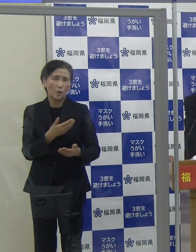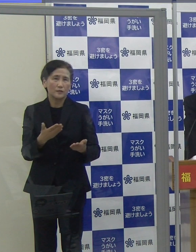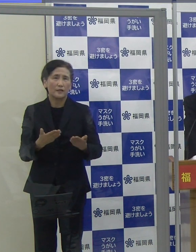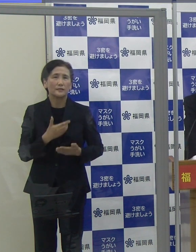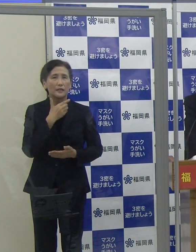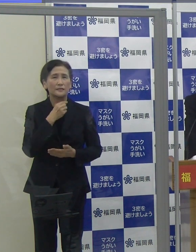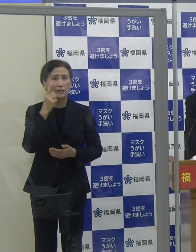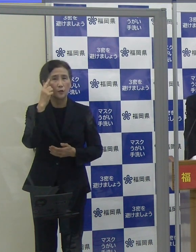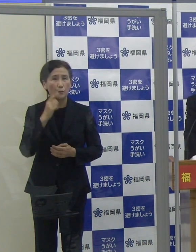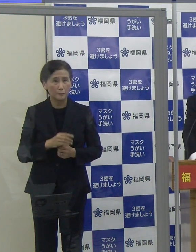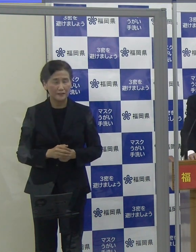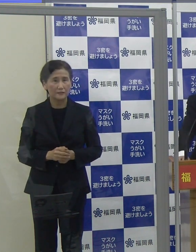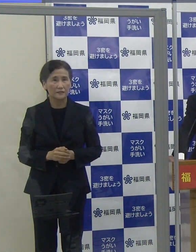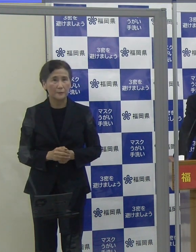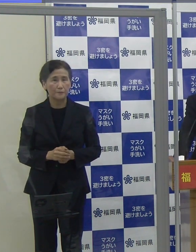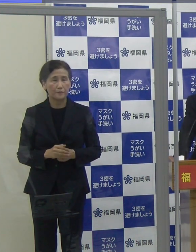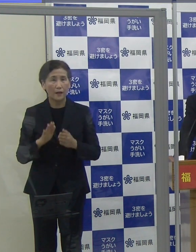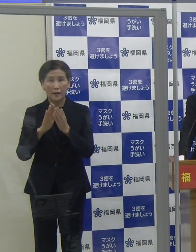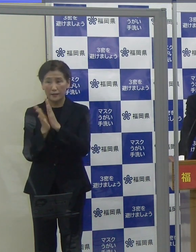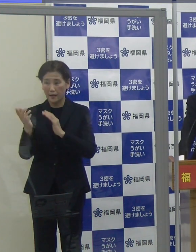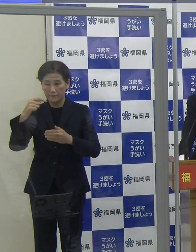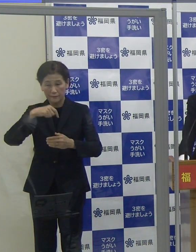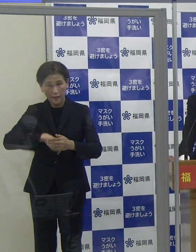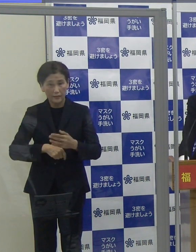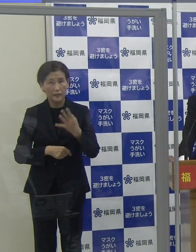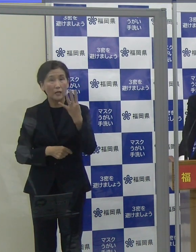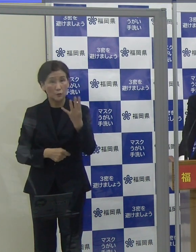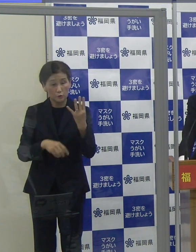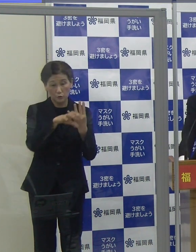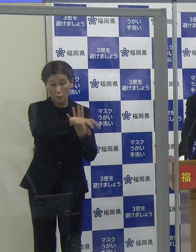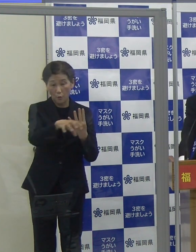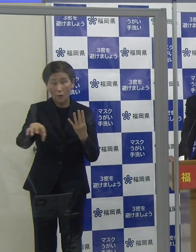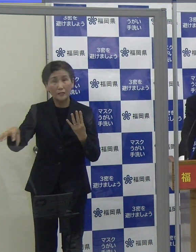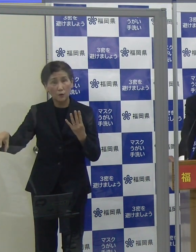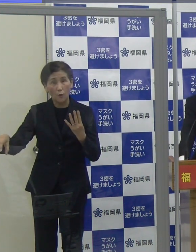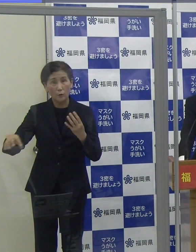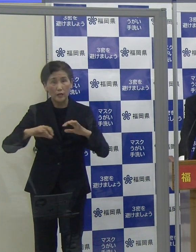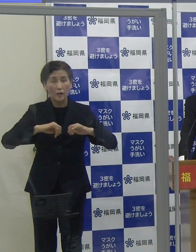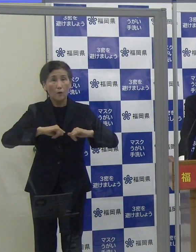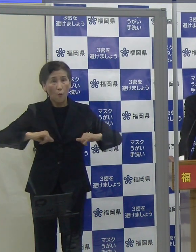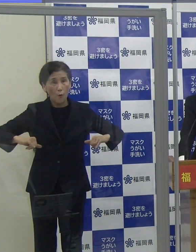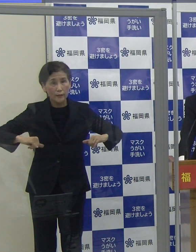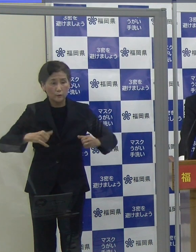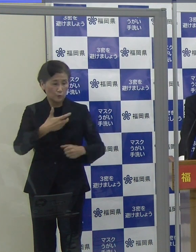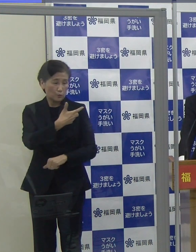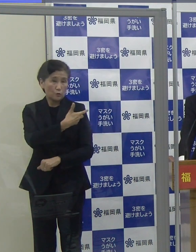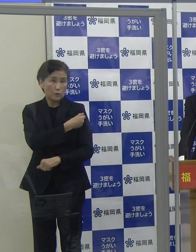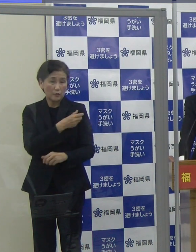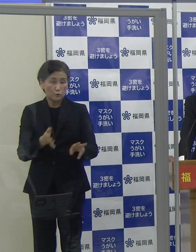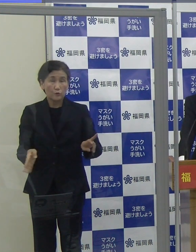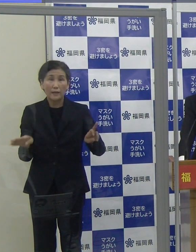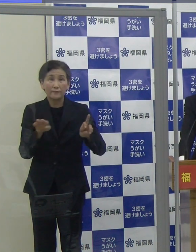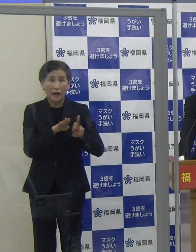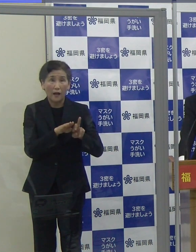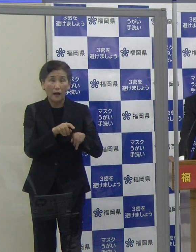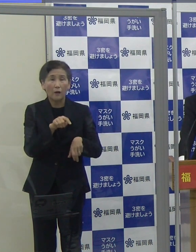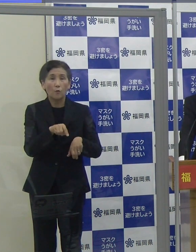県が県内４か所に設置している広域接種センターでは、予約なしで接種することができます。